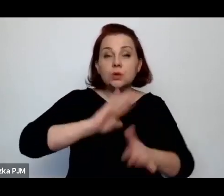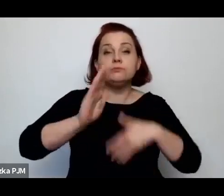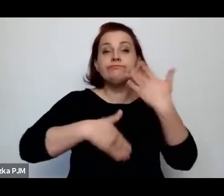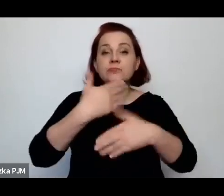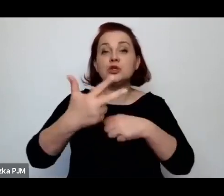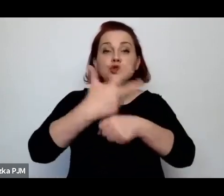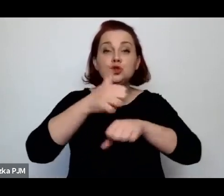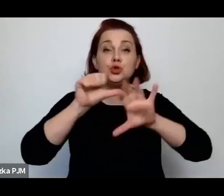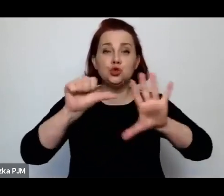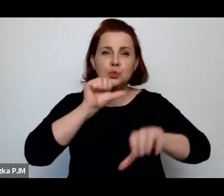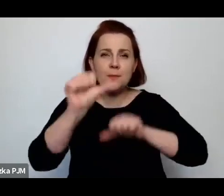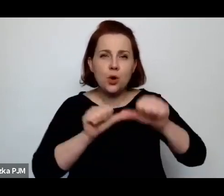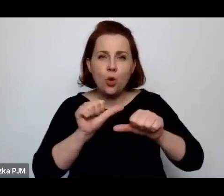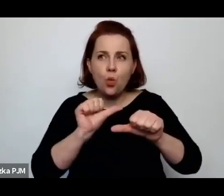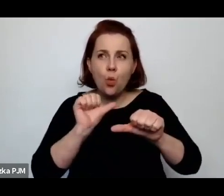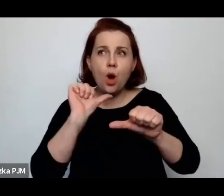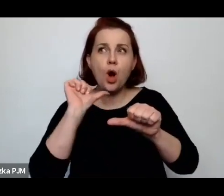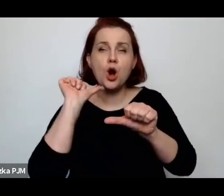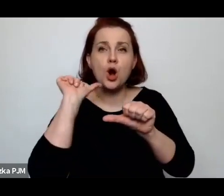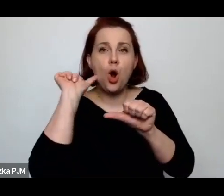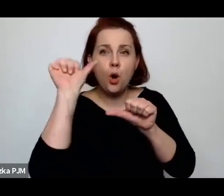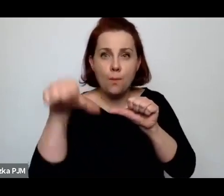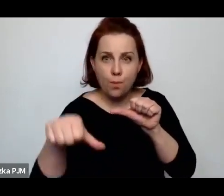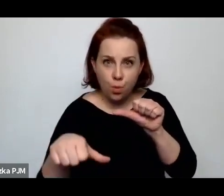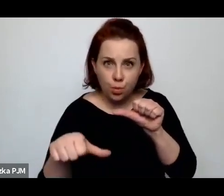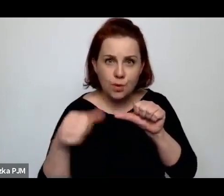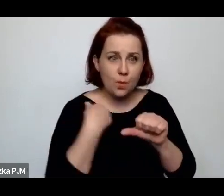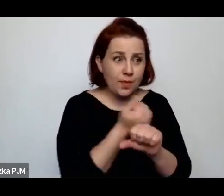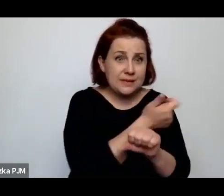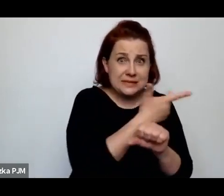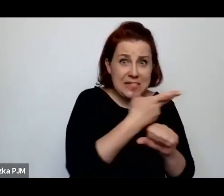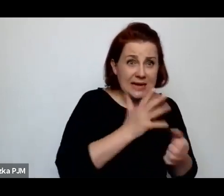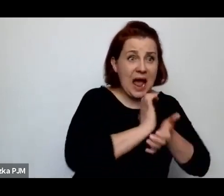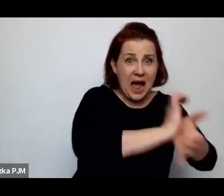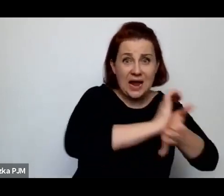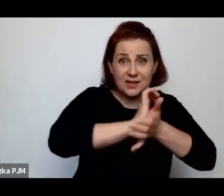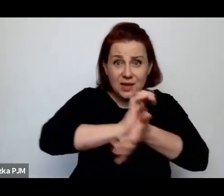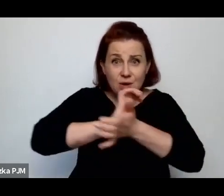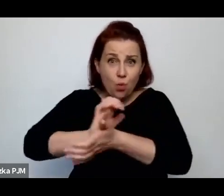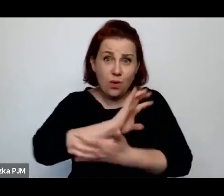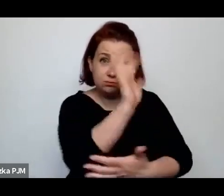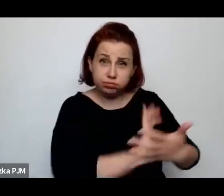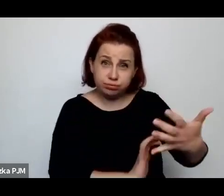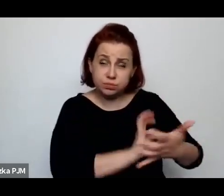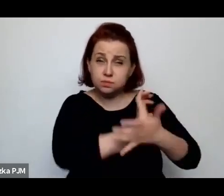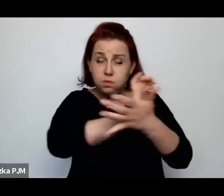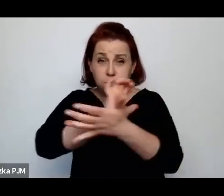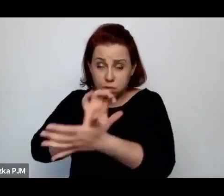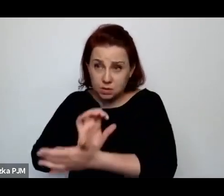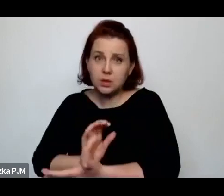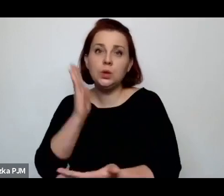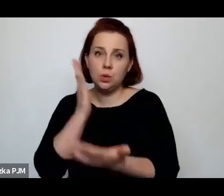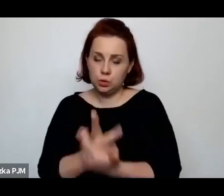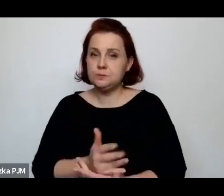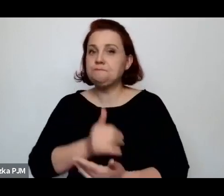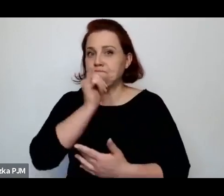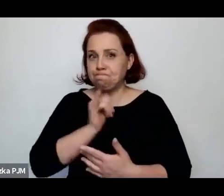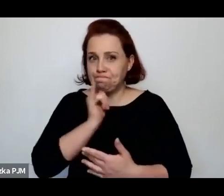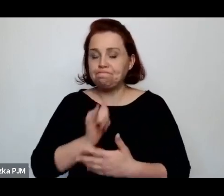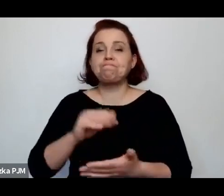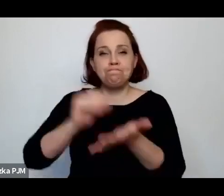czyli dosłownie rok po tej serii artykułów, zaczęto procedować zakaz uboju rytualnego